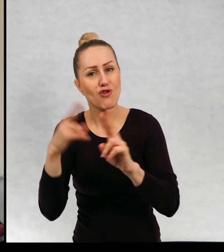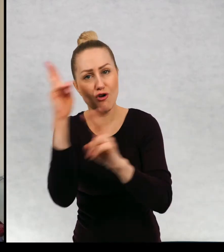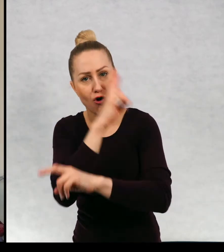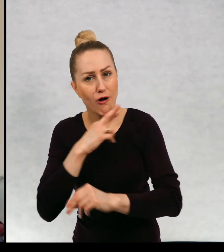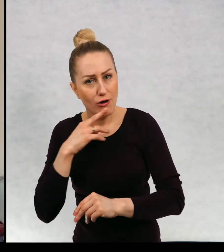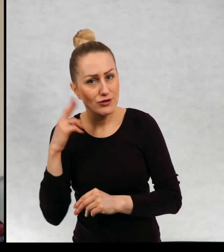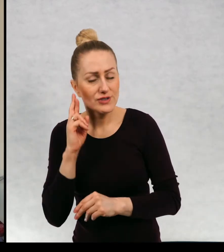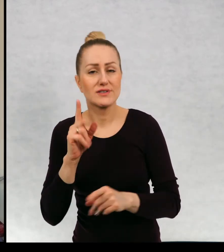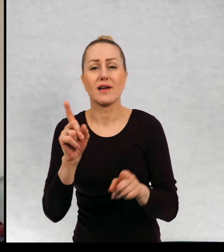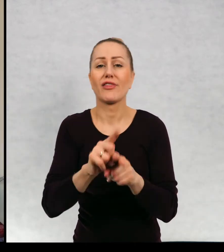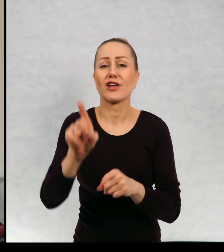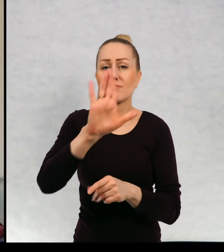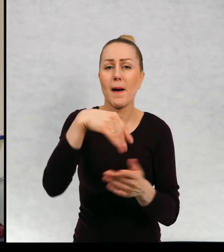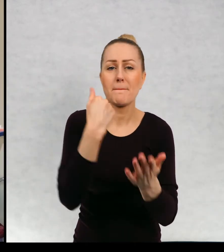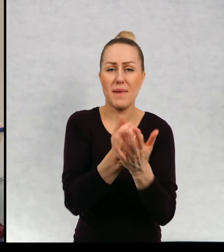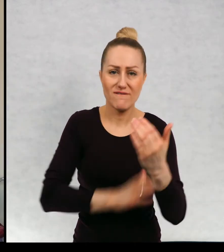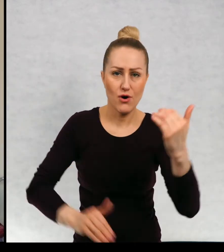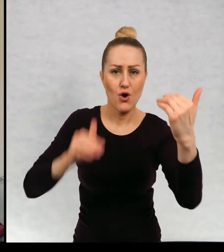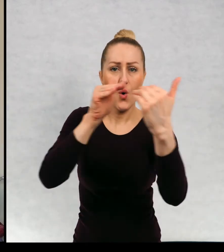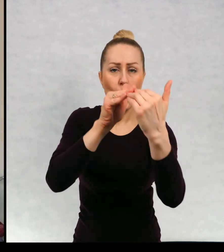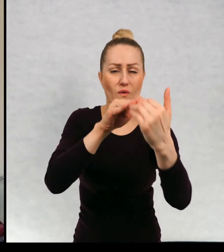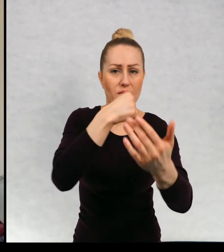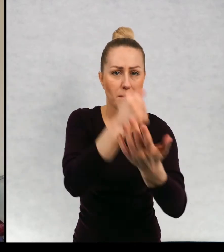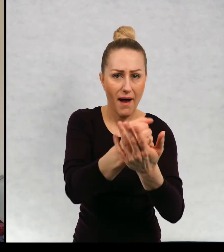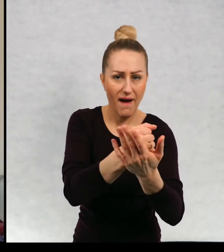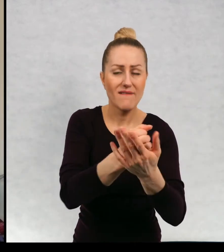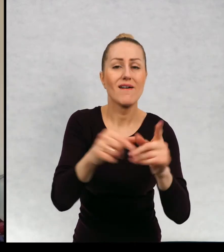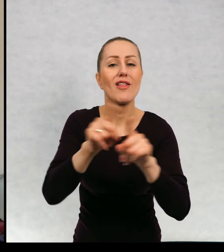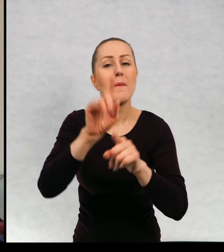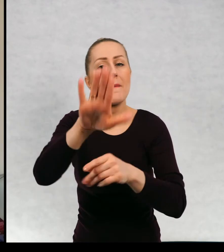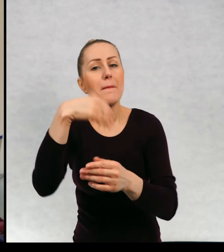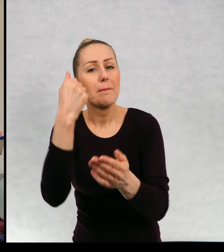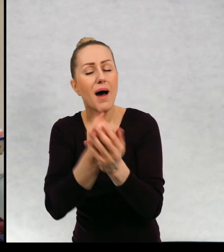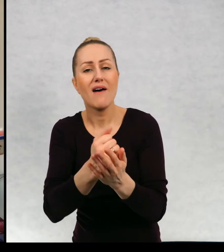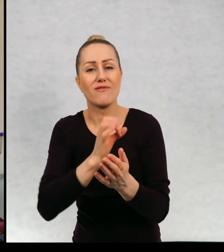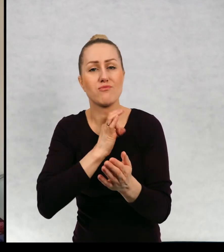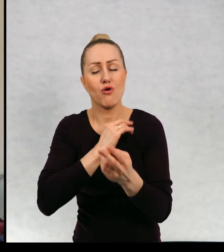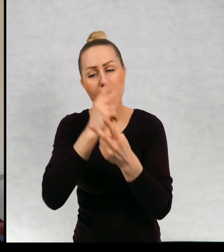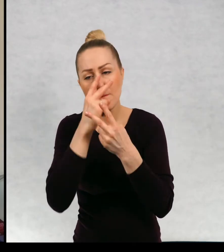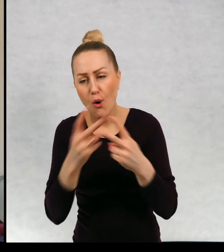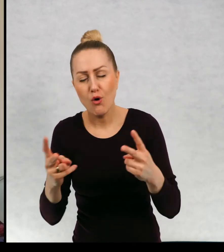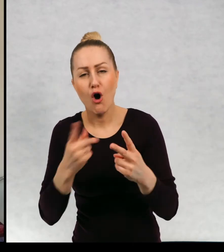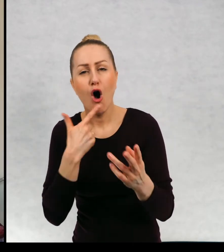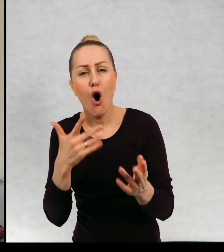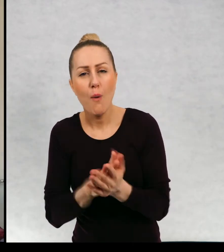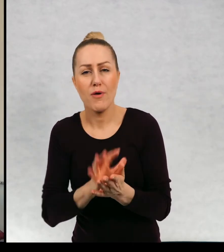z rodzicami, prawo do równouprawnienia, prawo do wyrażenia swoich poglądów, opinii